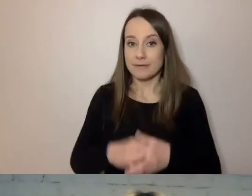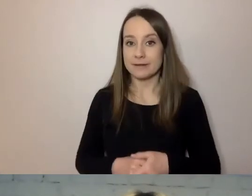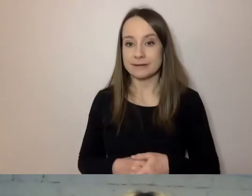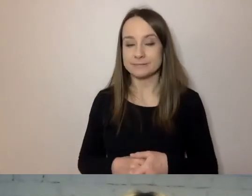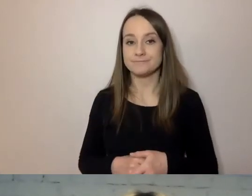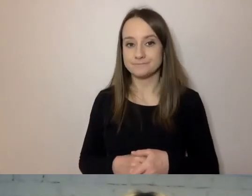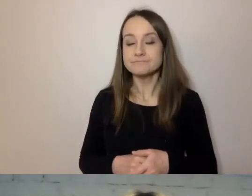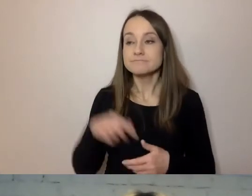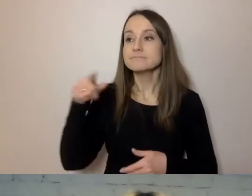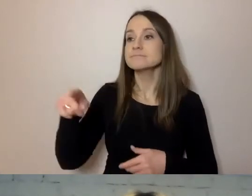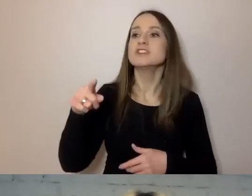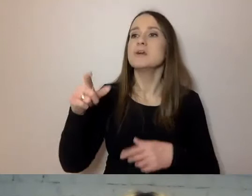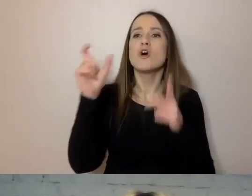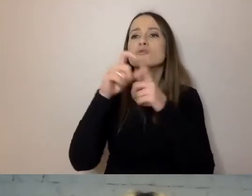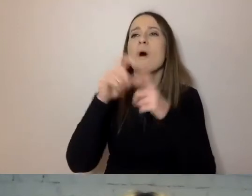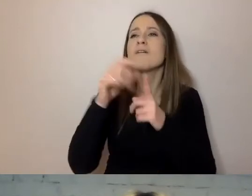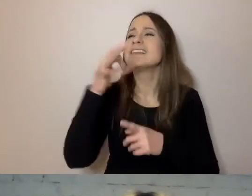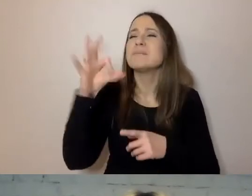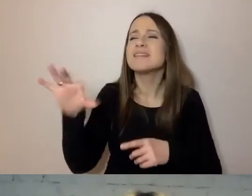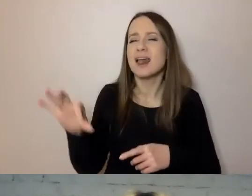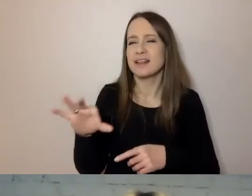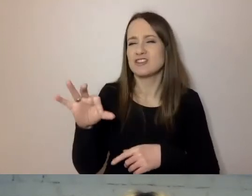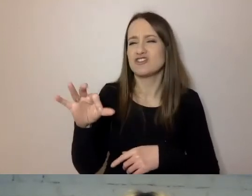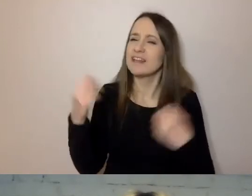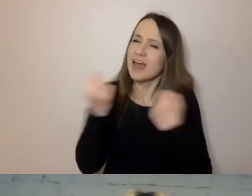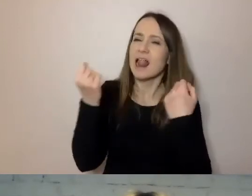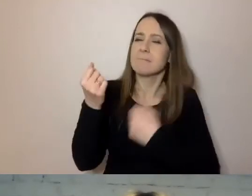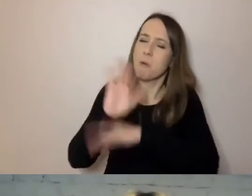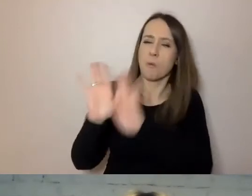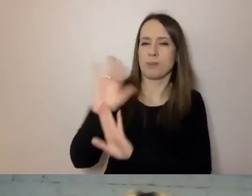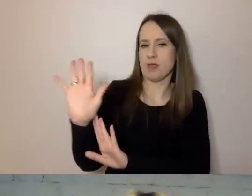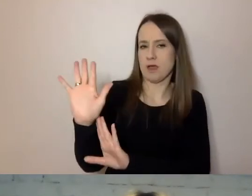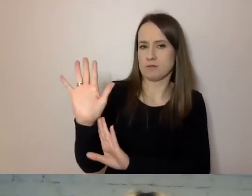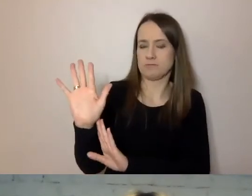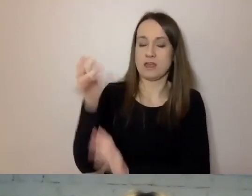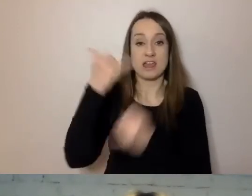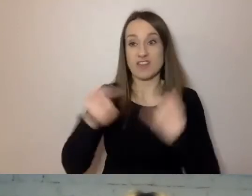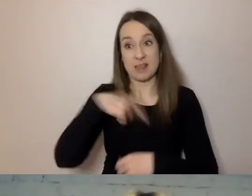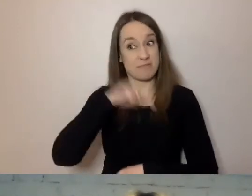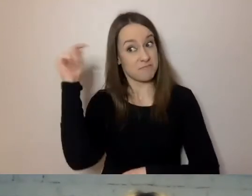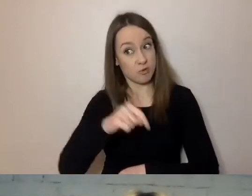niepotrzebnych terminów specjalistycznych. A jeśli już musimy trudniejszego słowa użyć, musimy je wytłumaczyć.